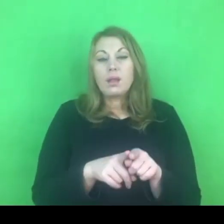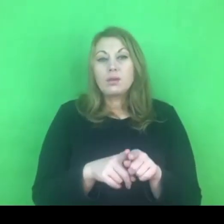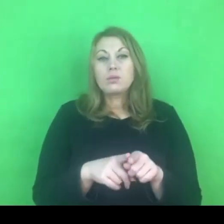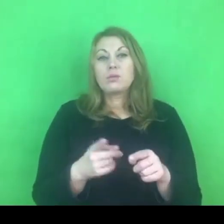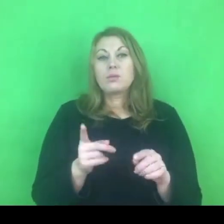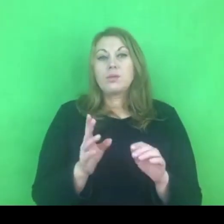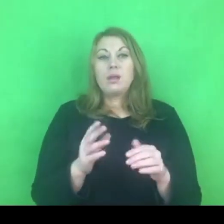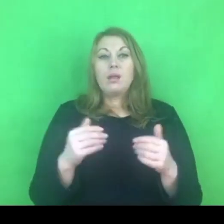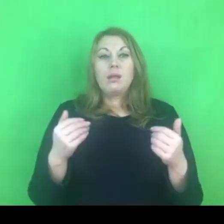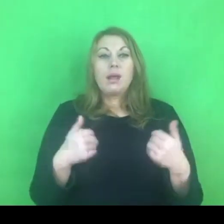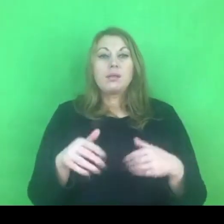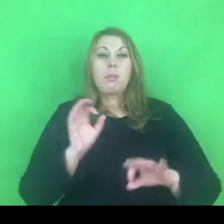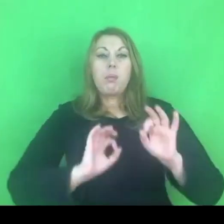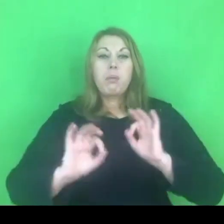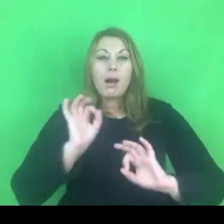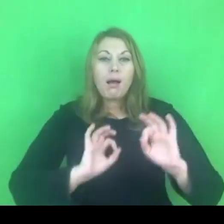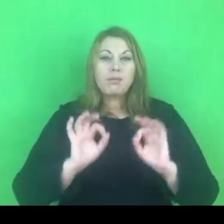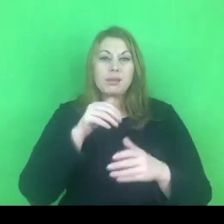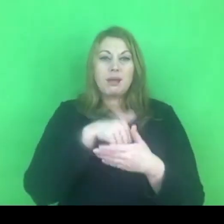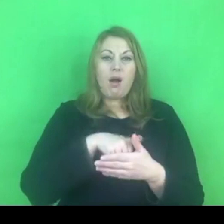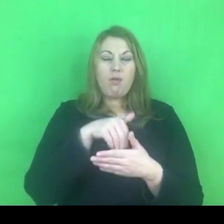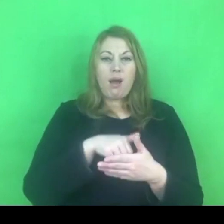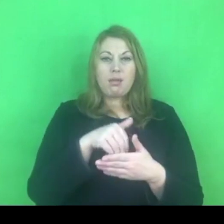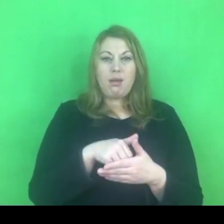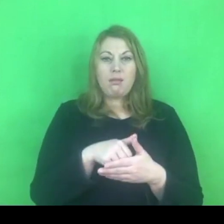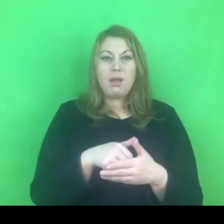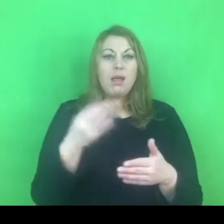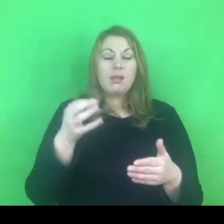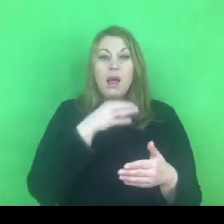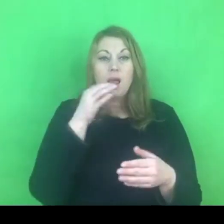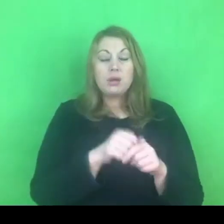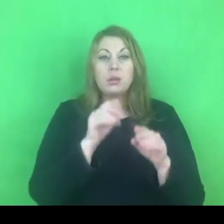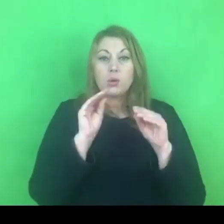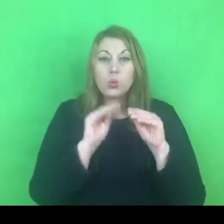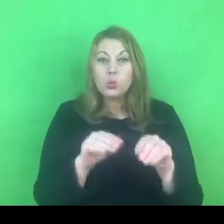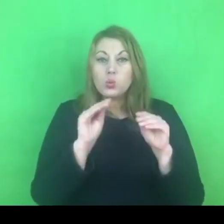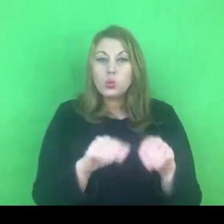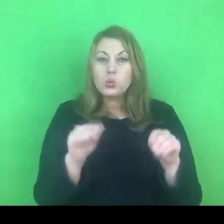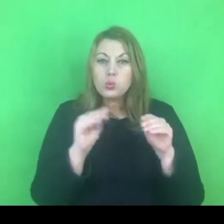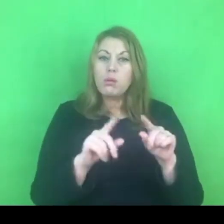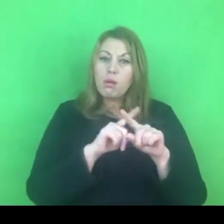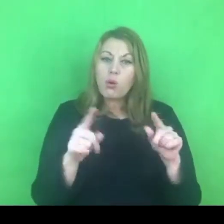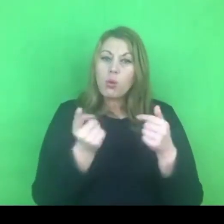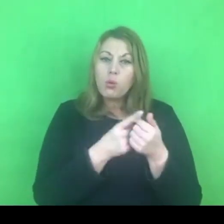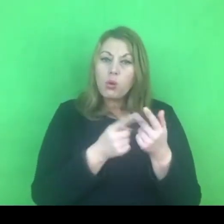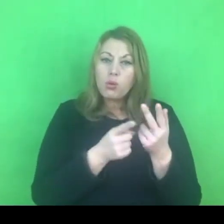Pewnie ideałem byłaby możliwość przejścia z programu edukacyjno-korekcyjnego do programu terapeutycznego.